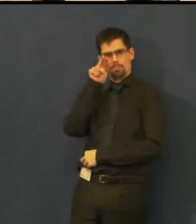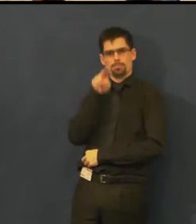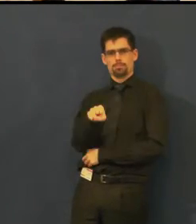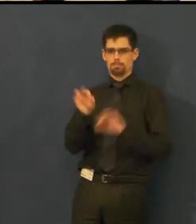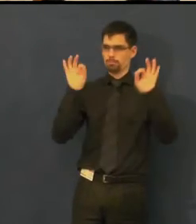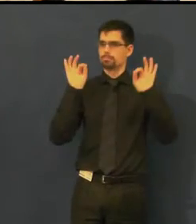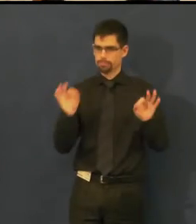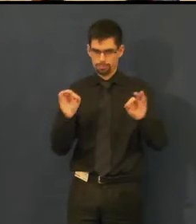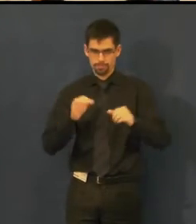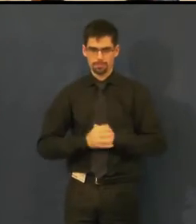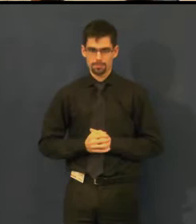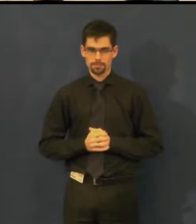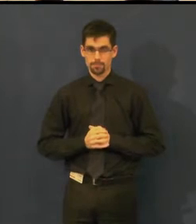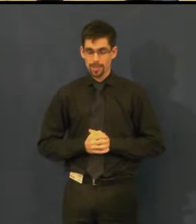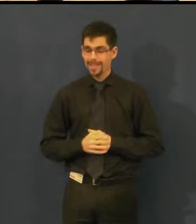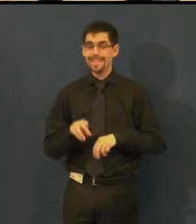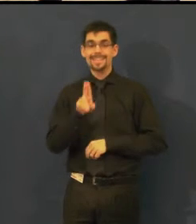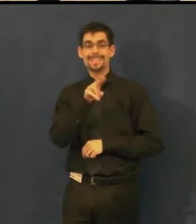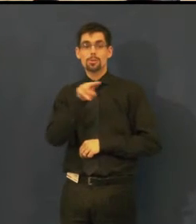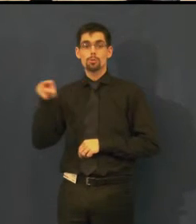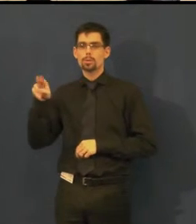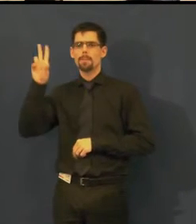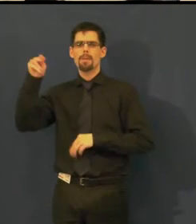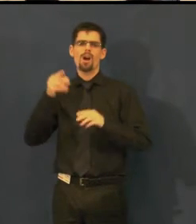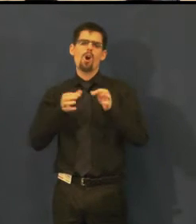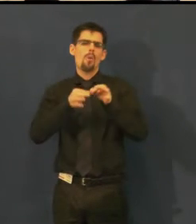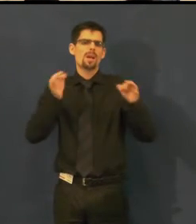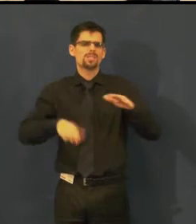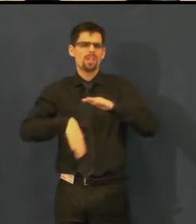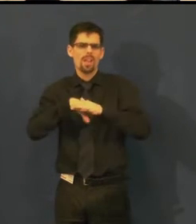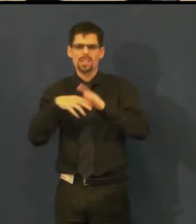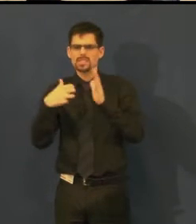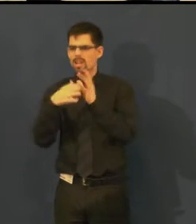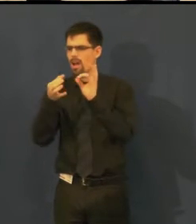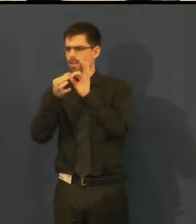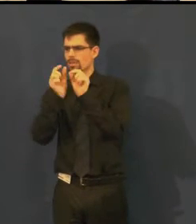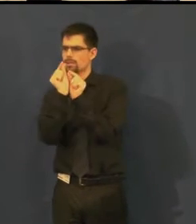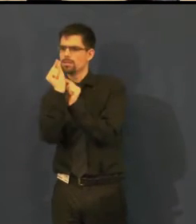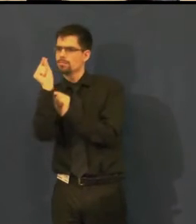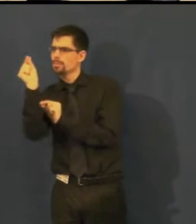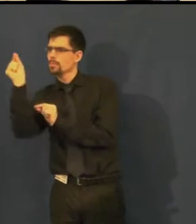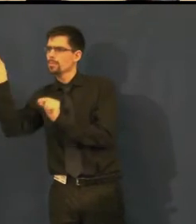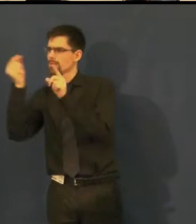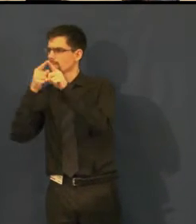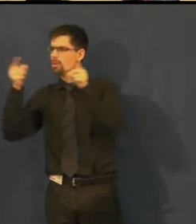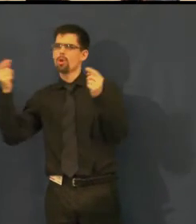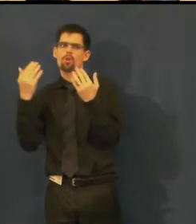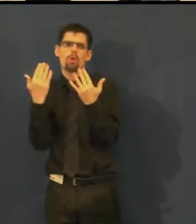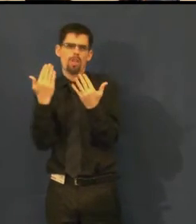Titulkovací zařízení pracuje s určitým počtem znaků a řádků,